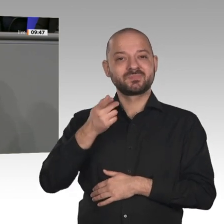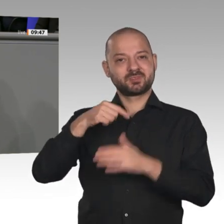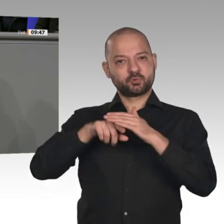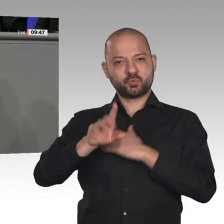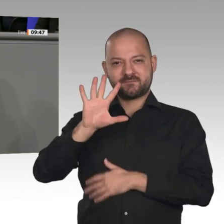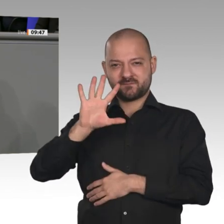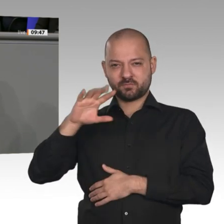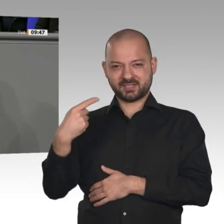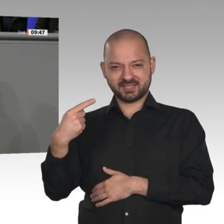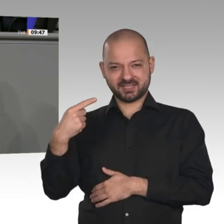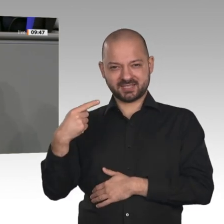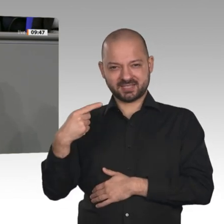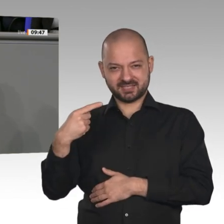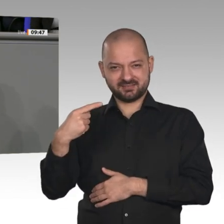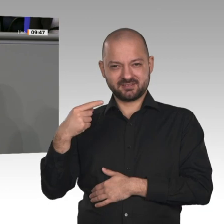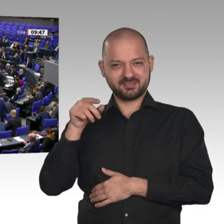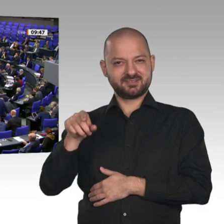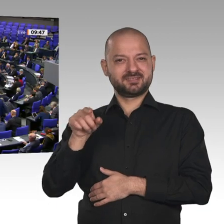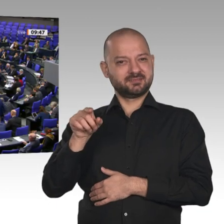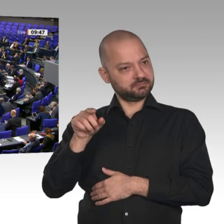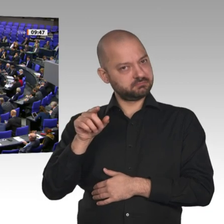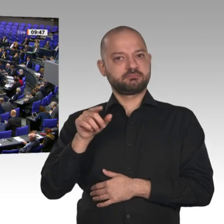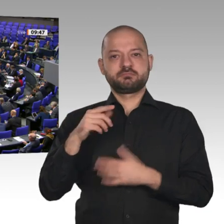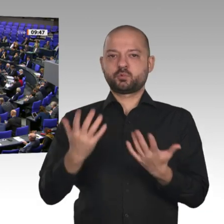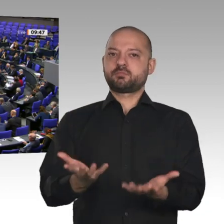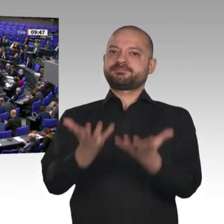wir an das 5G-Netz stellen wollen. Sie streiten miteinander, Sie verzögern. Sie